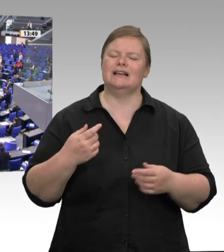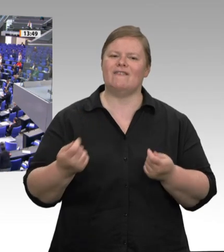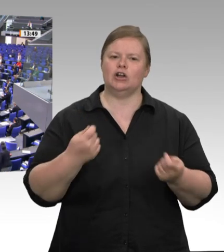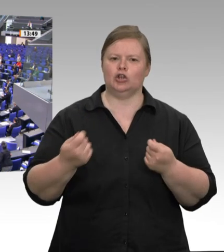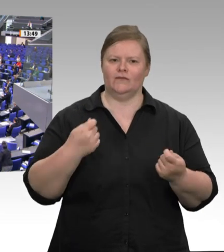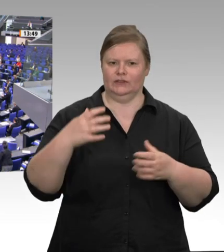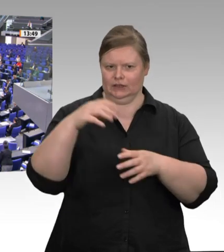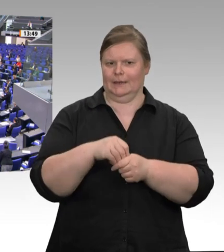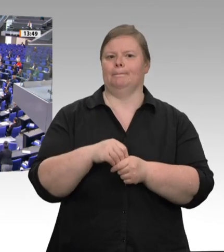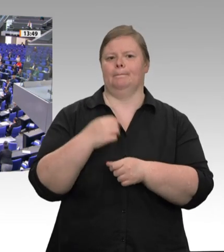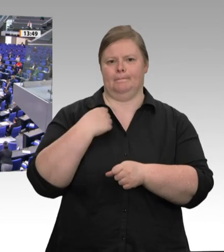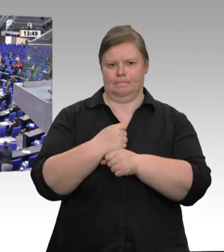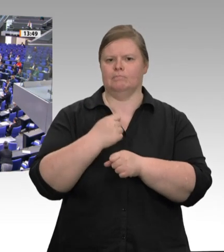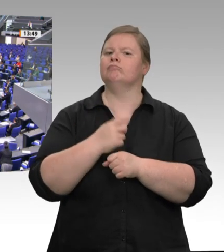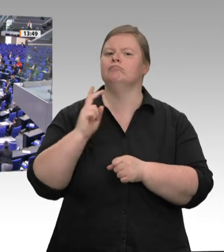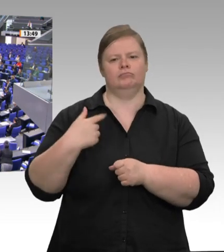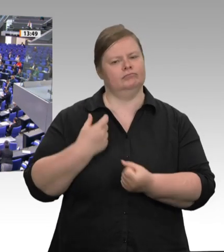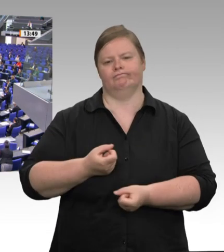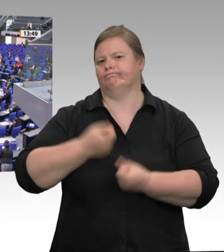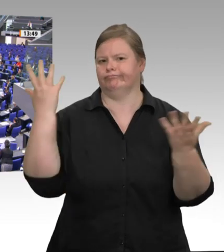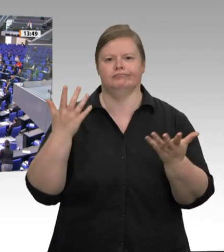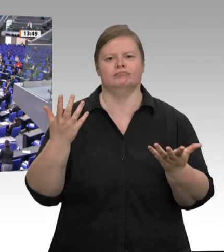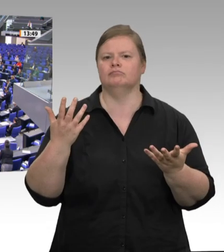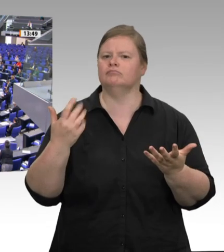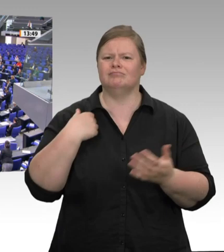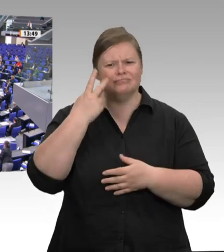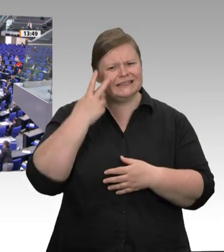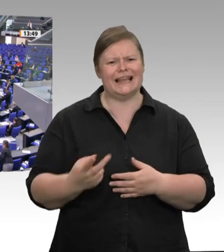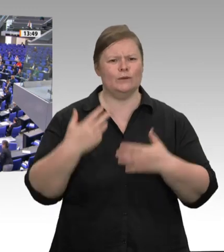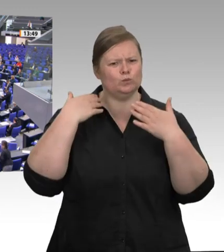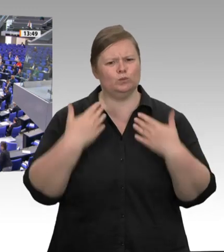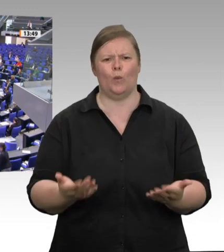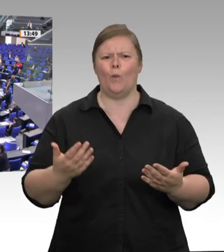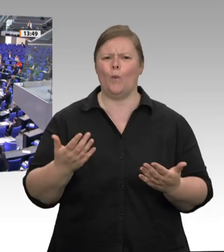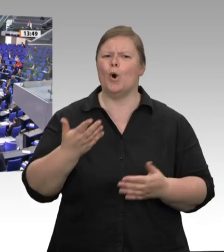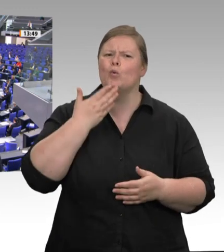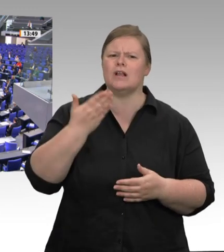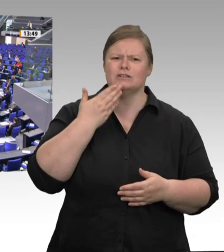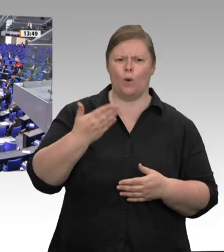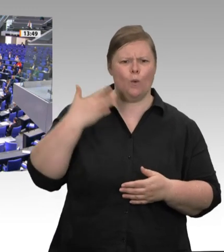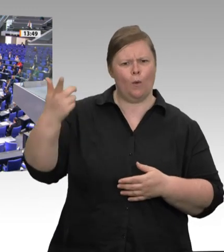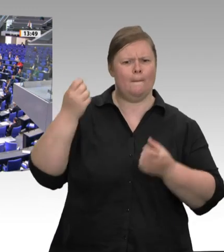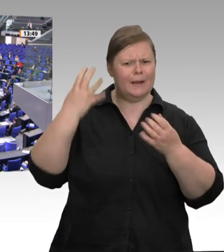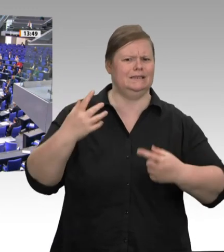Corona bekannt. Arbeiten unter unmenschlichen Bedingungen, zusammengepfercht in beengten